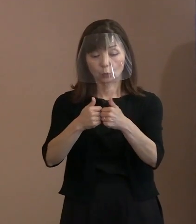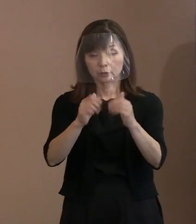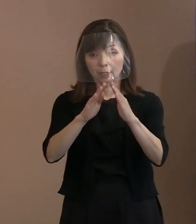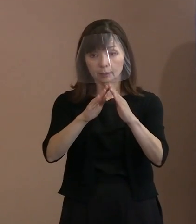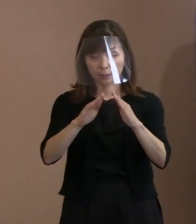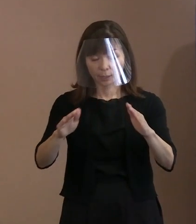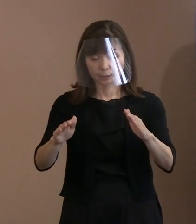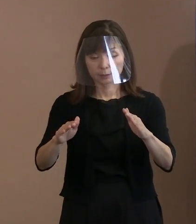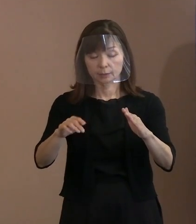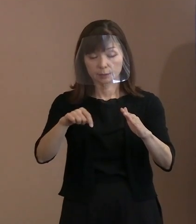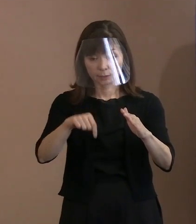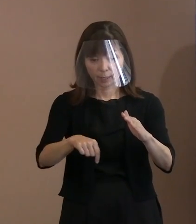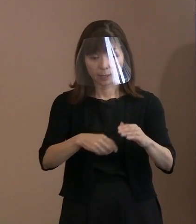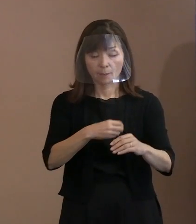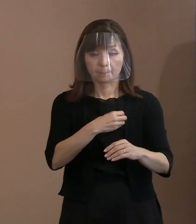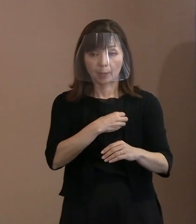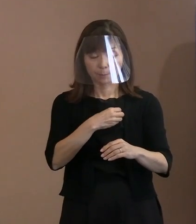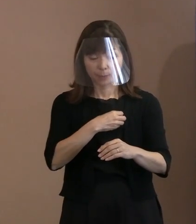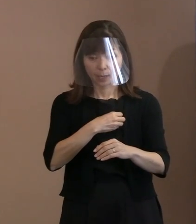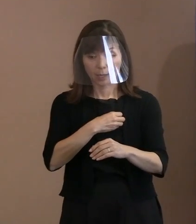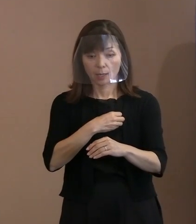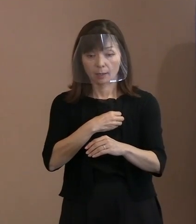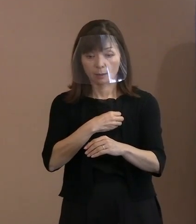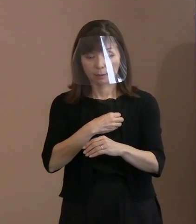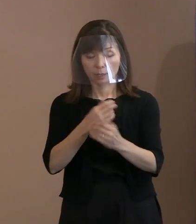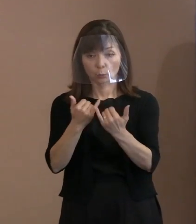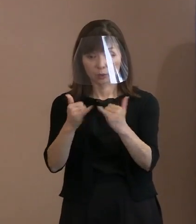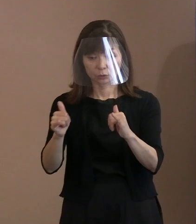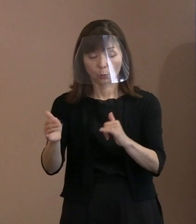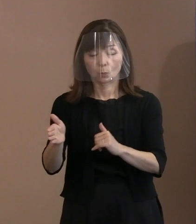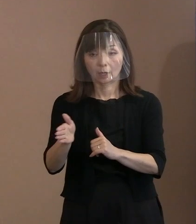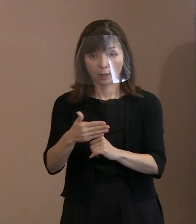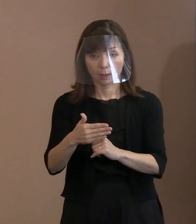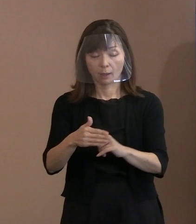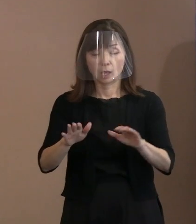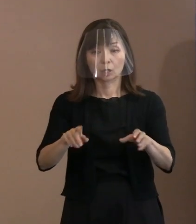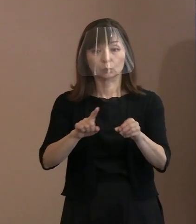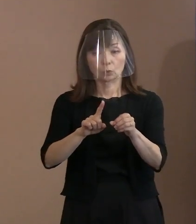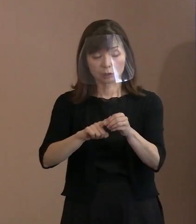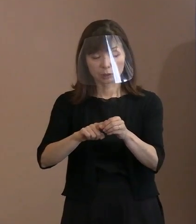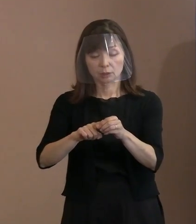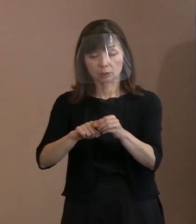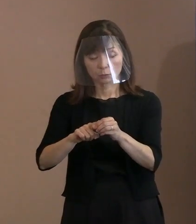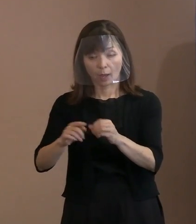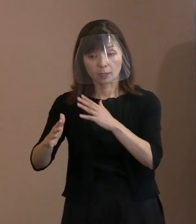懇談会のメンバーの方から､ 今年は戦争と平和ということで